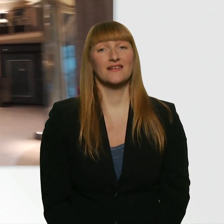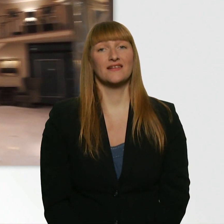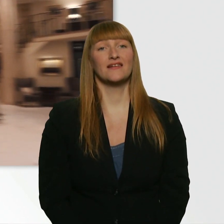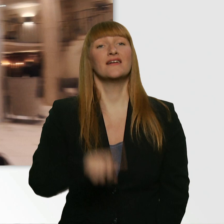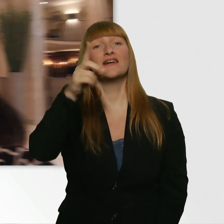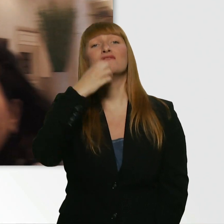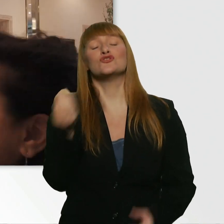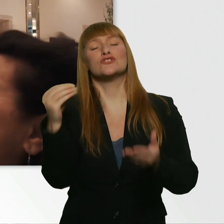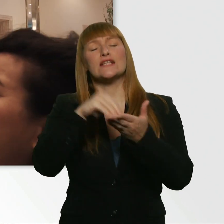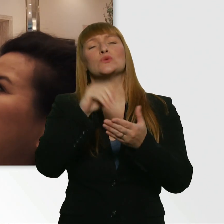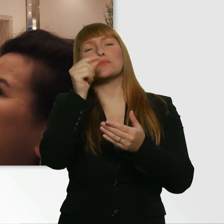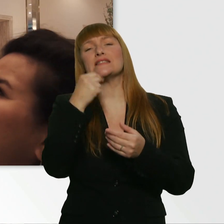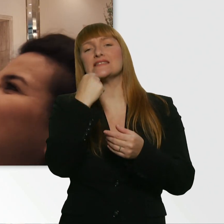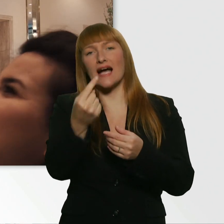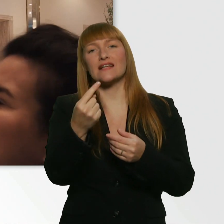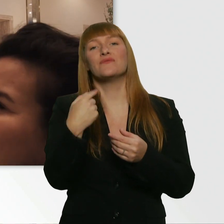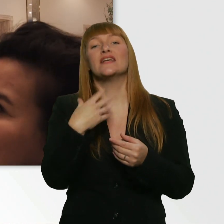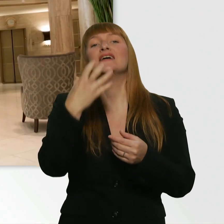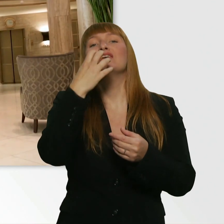Und zwar: Ich wollte nur nach der Reaktion gucken.